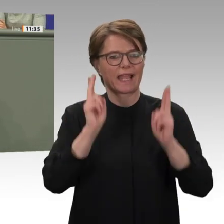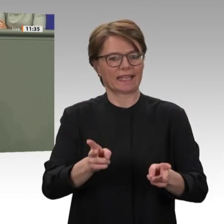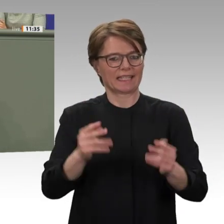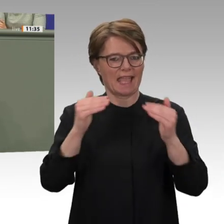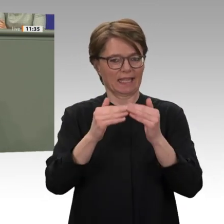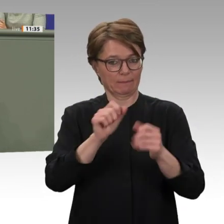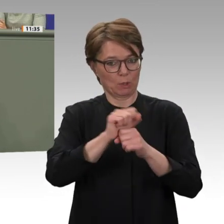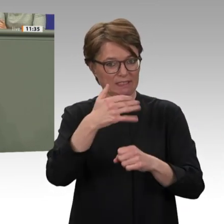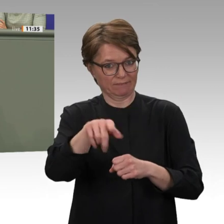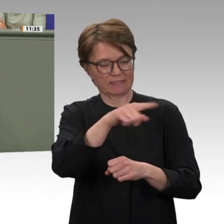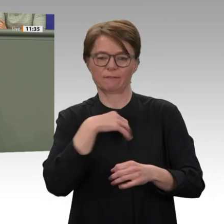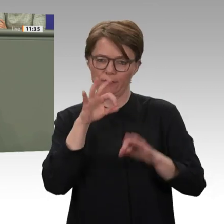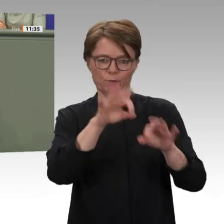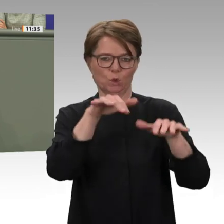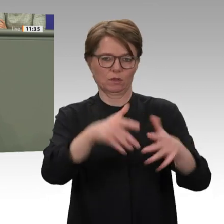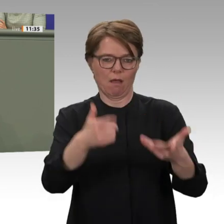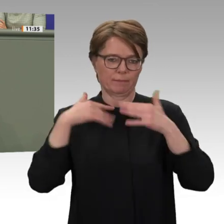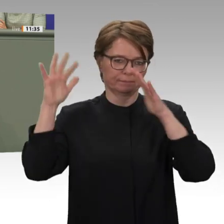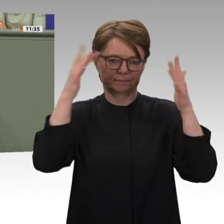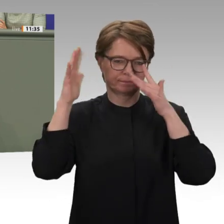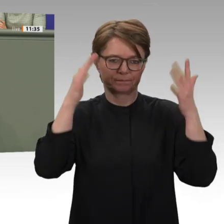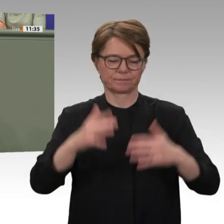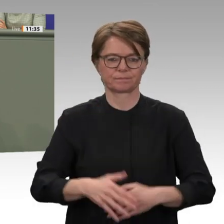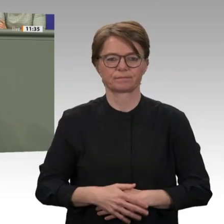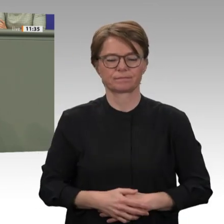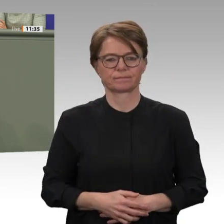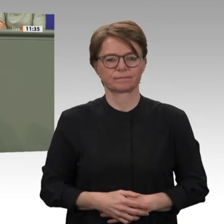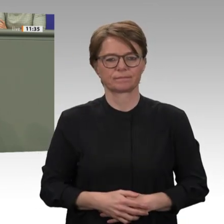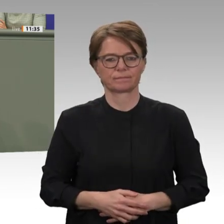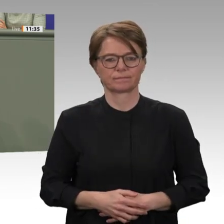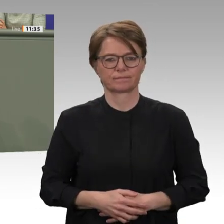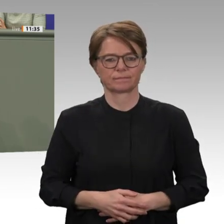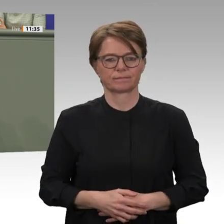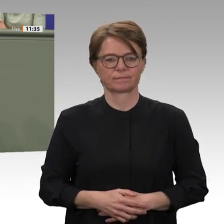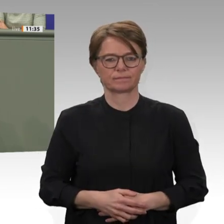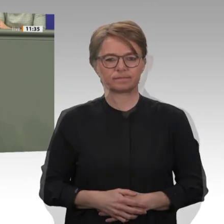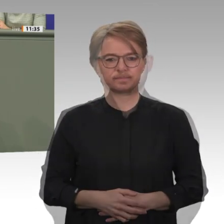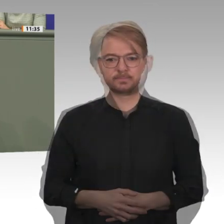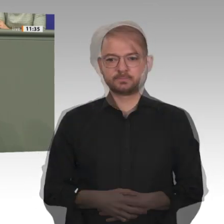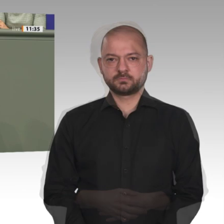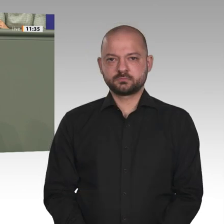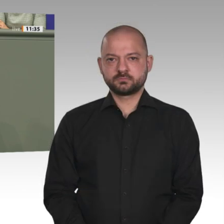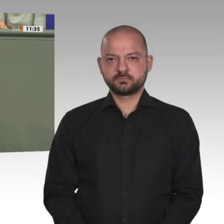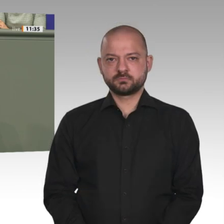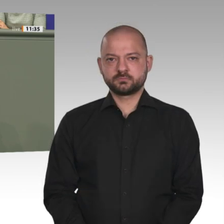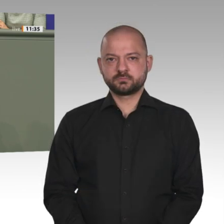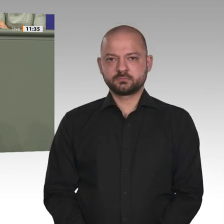und der Wiederaufnahme unserer Entwicklungszusammenarbeit zustimmen, worum ich Sie herzlich bitte.